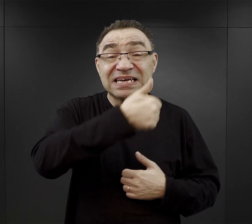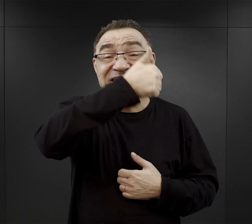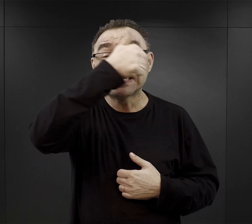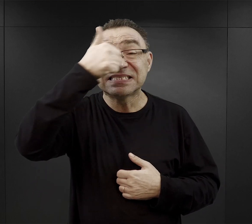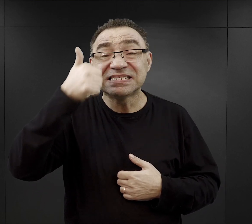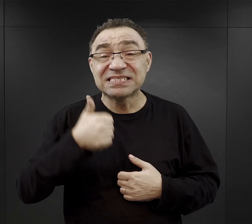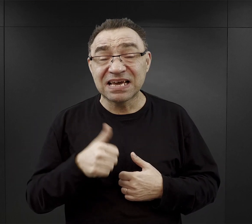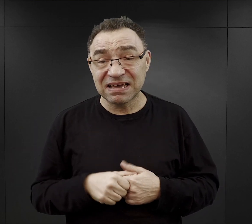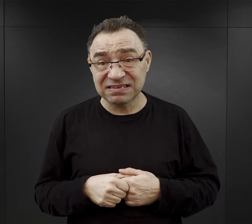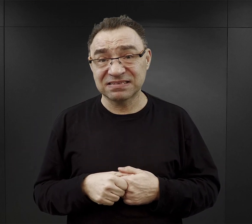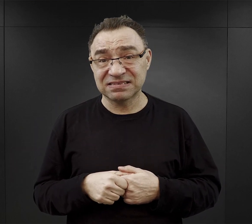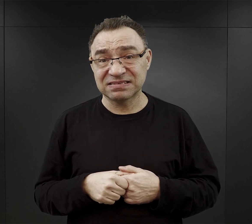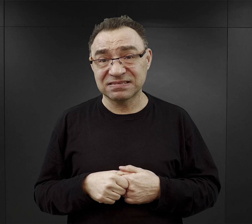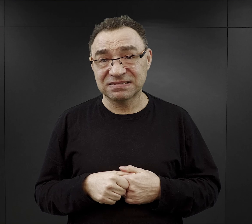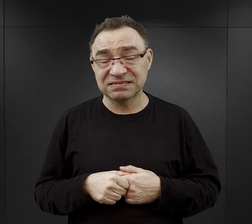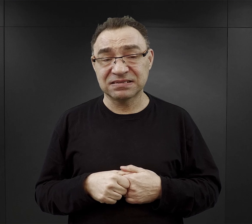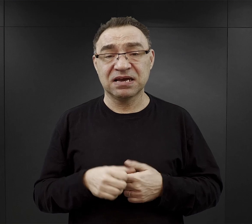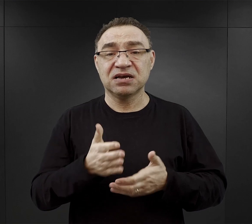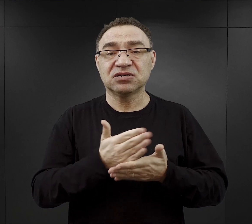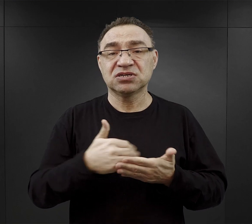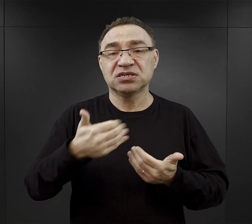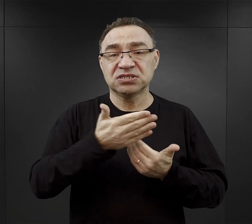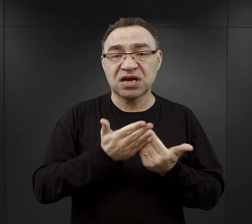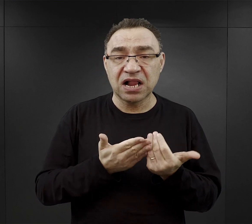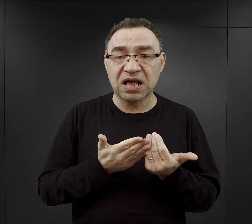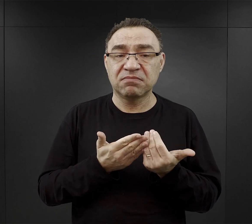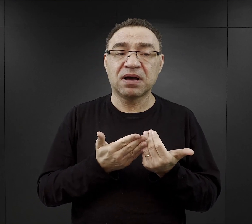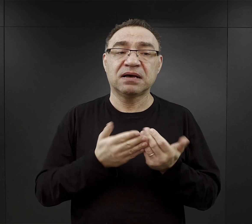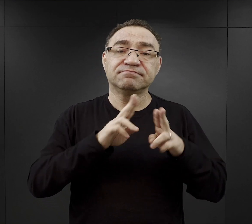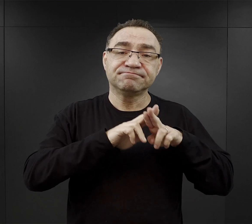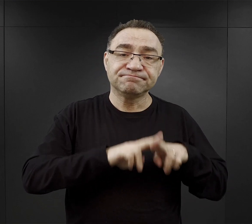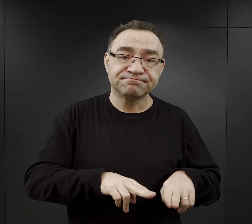Teoretycznie część tego chleba miał pozostawić sobie na śniadanie,